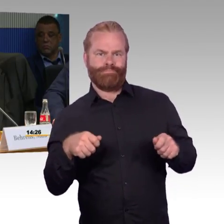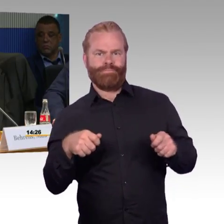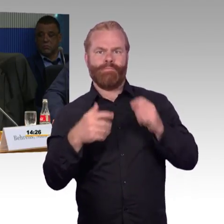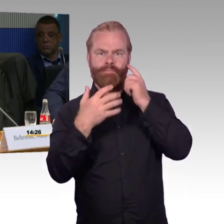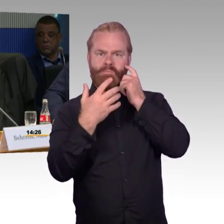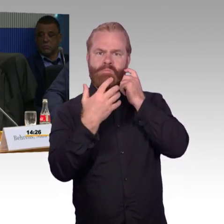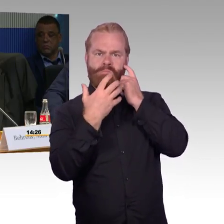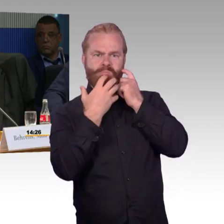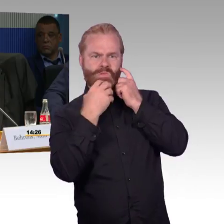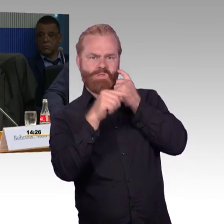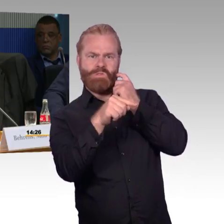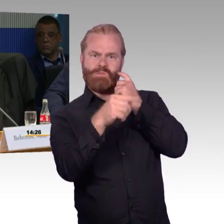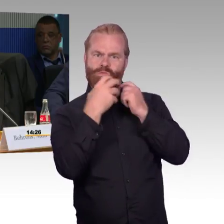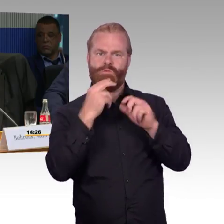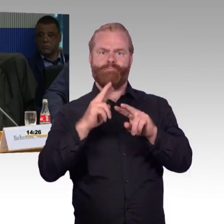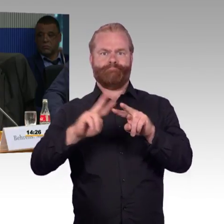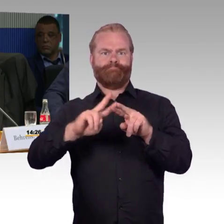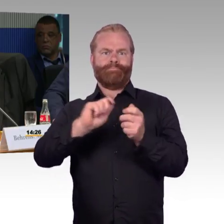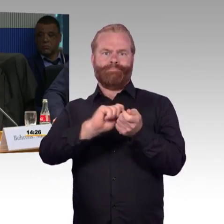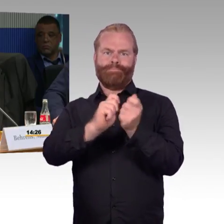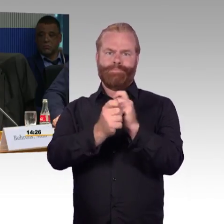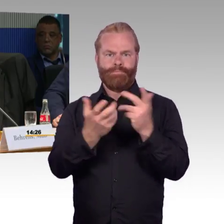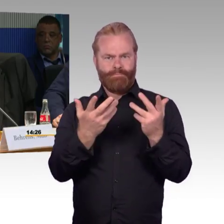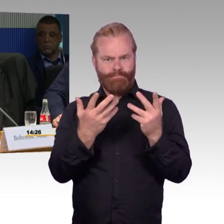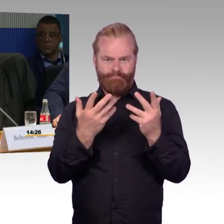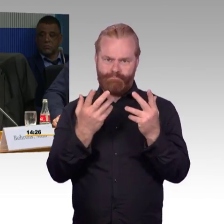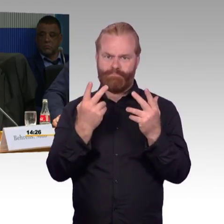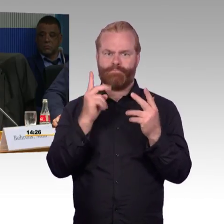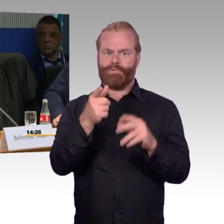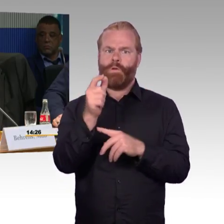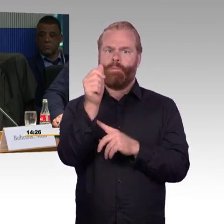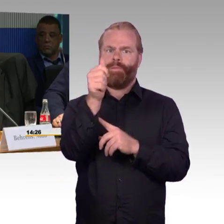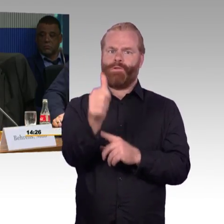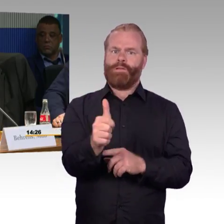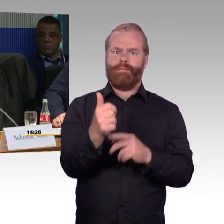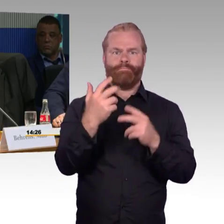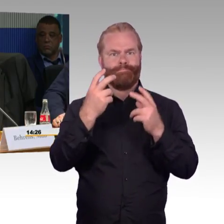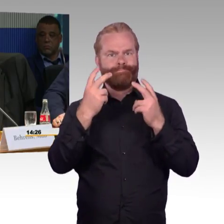Zweiter Teil, Nahbereich. Wenn ich über Wolmirstedt fahre und ich würde mit einem Rollstuhlfahrer fahren